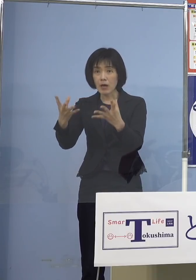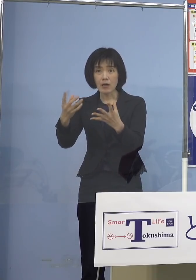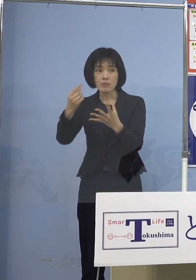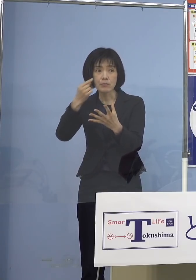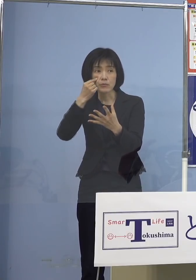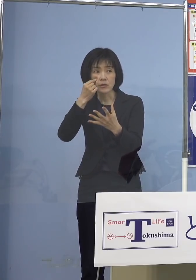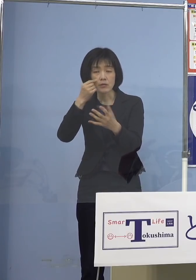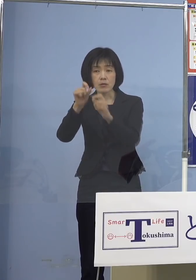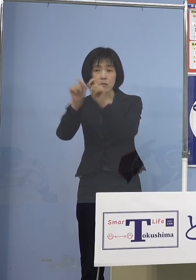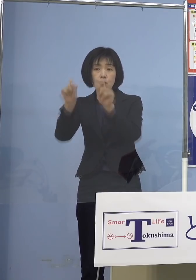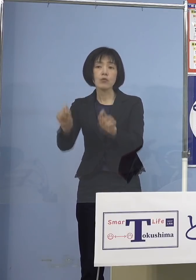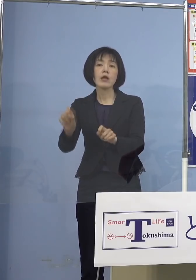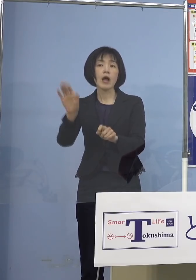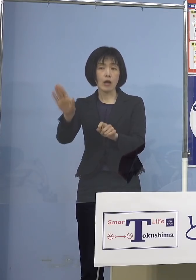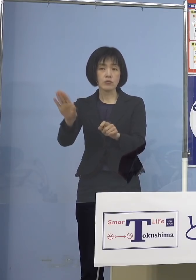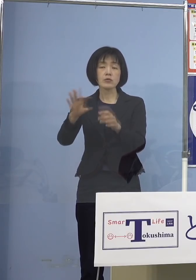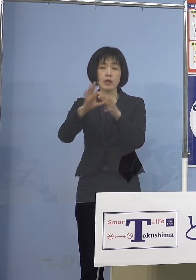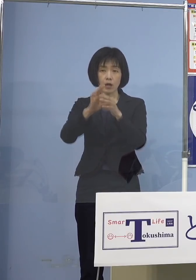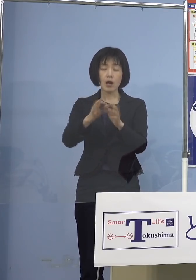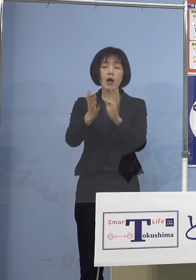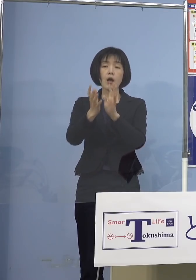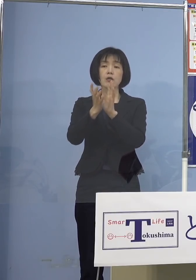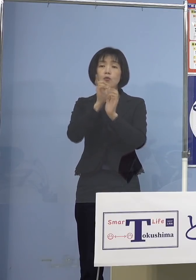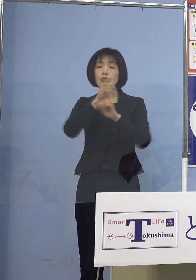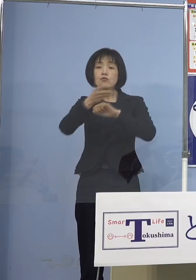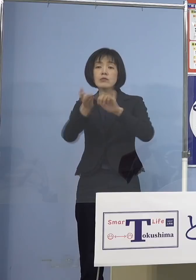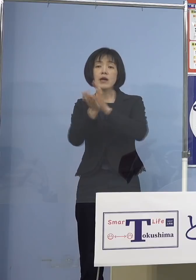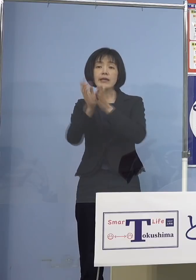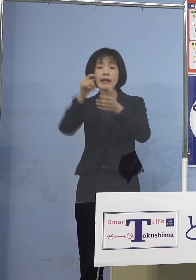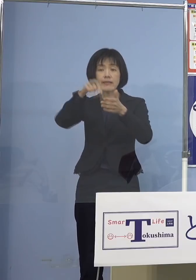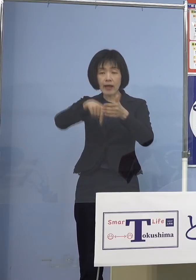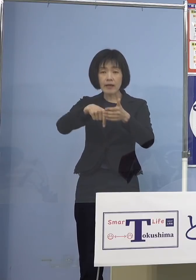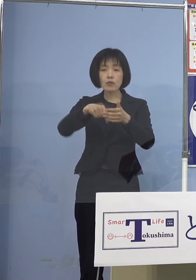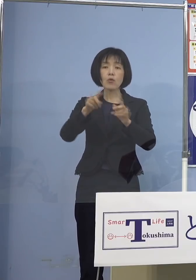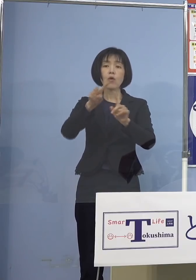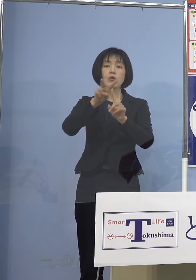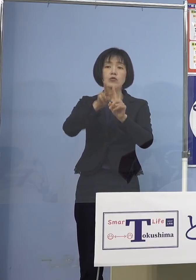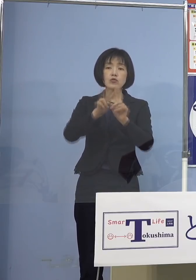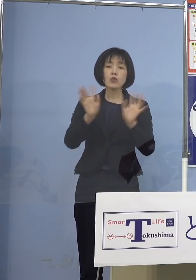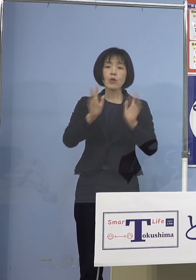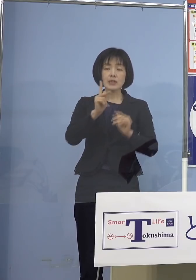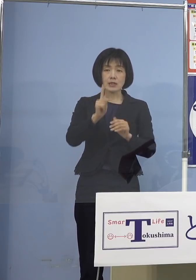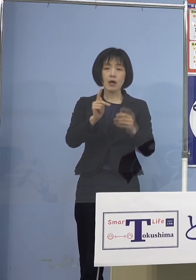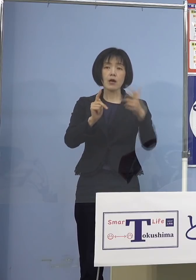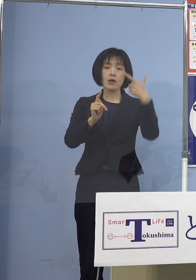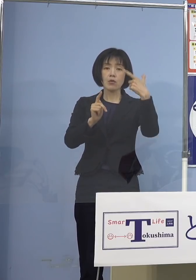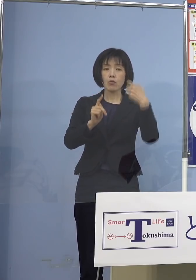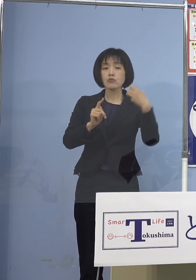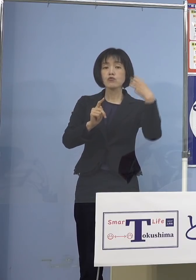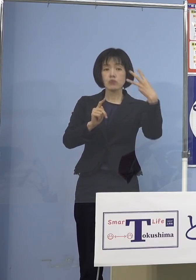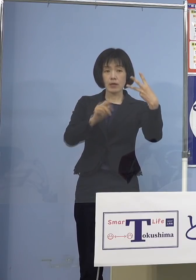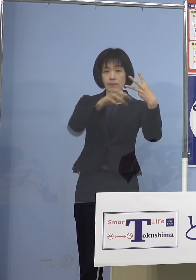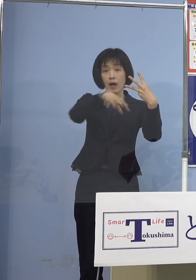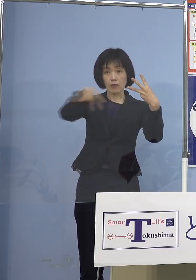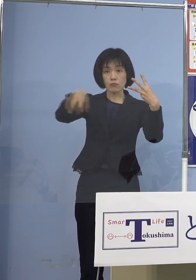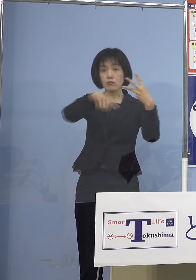県内どこでも打てるようにということで 63医療機関を選ばさせていただいて